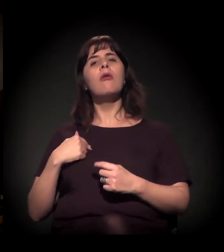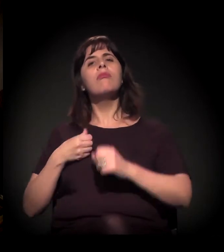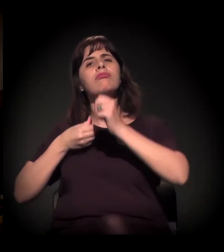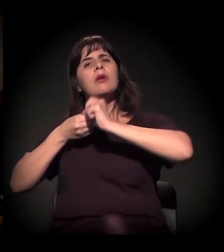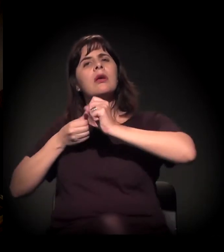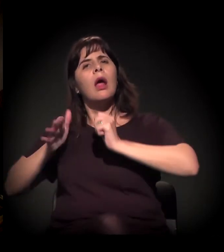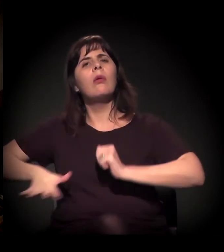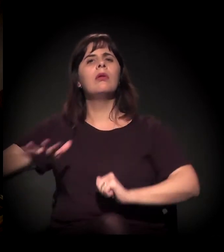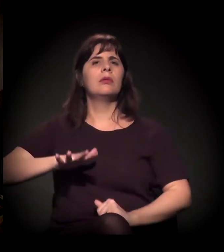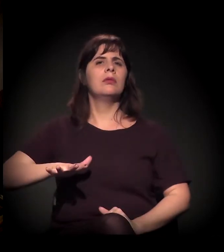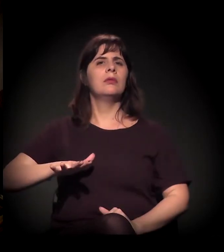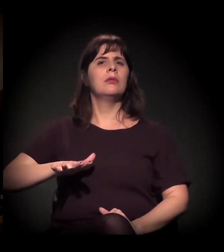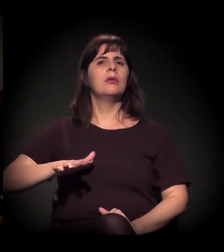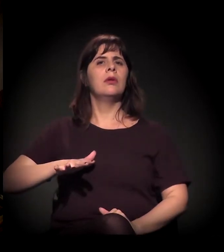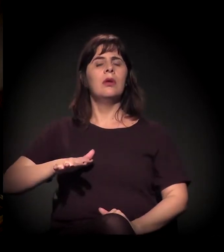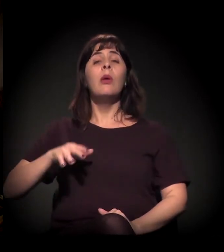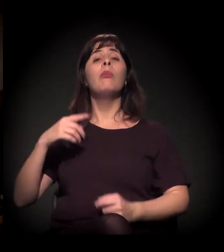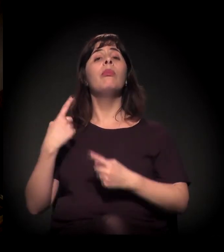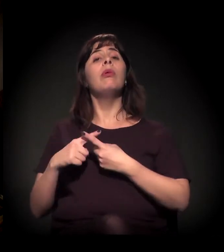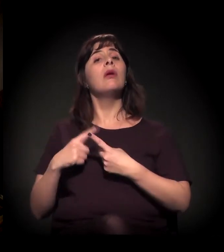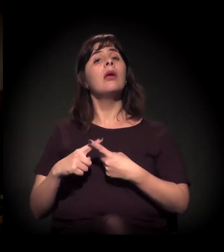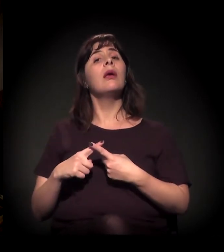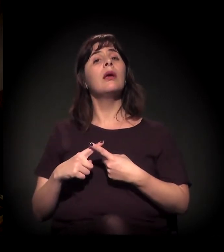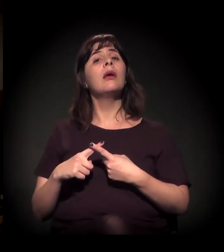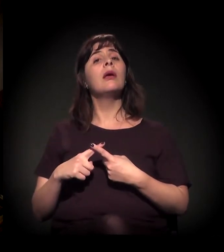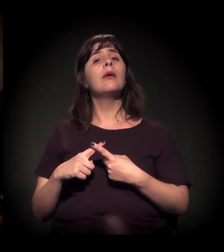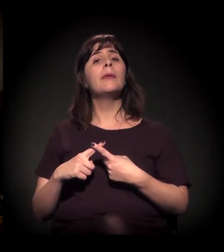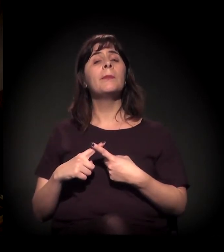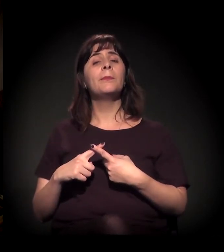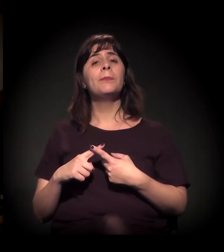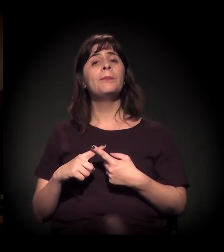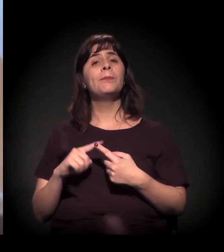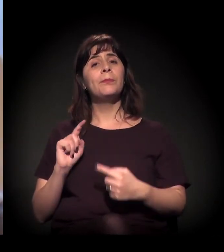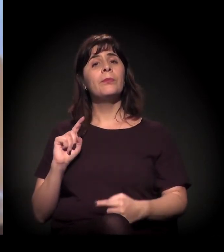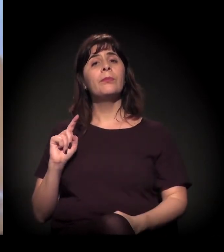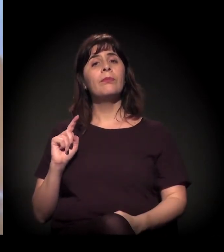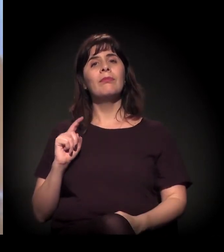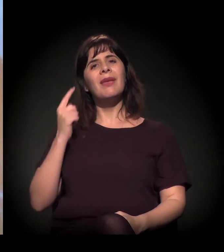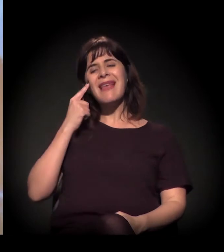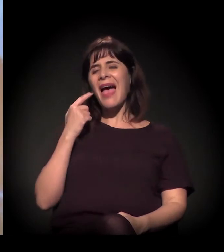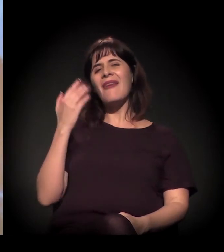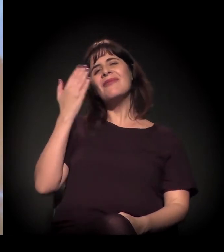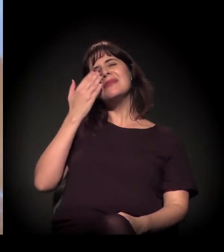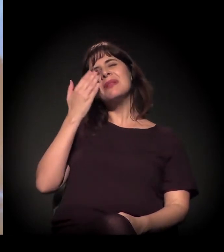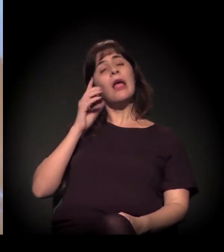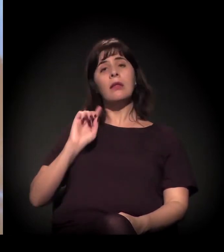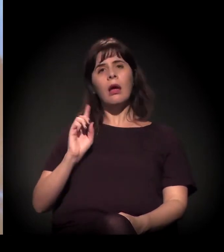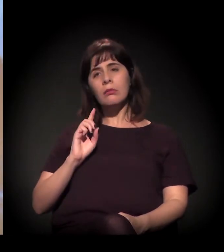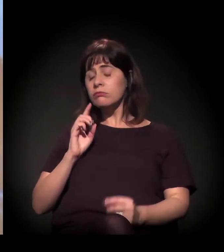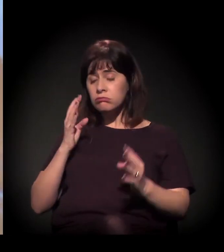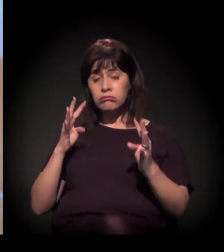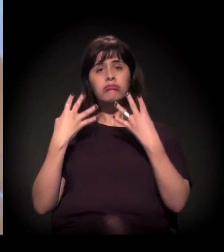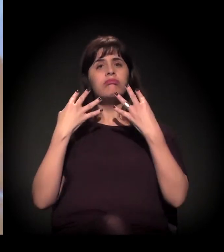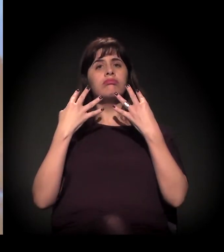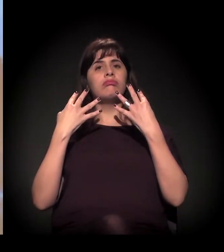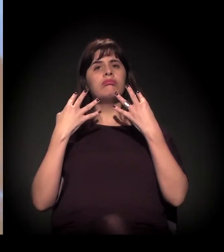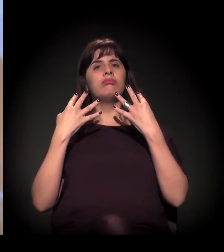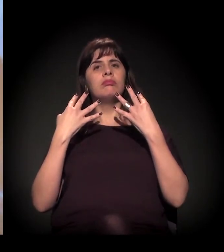De falar Cracolândia, porque acho que aí, quando a gente vem aqui... Porque acho que tira da invisibilidade